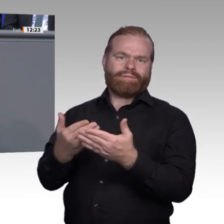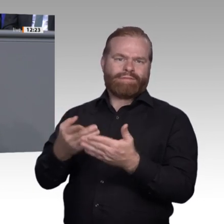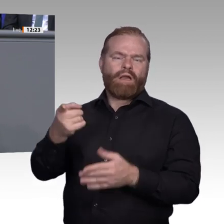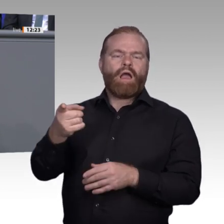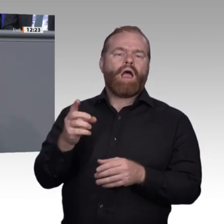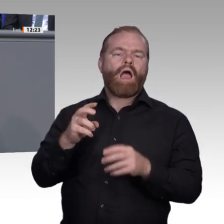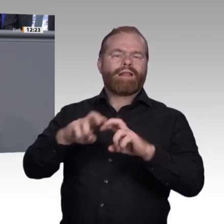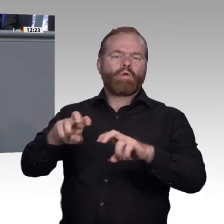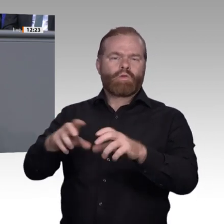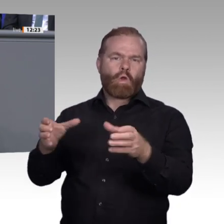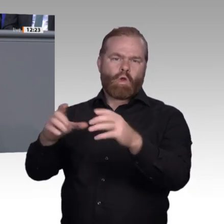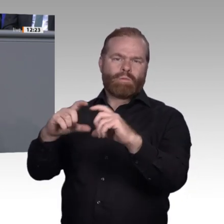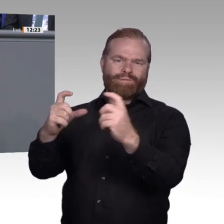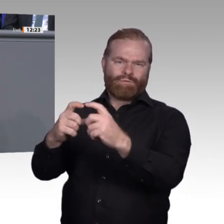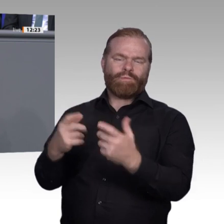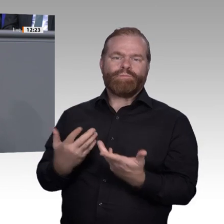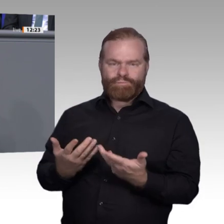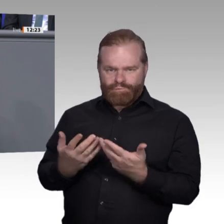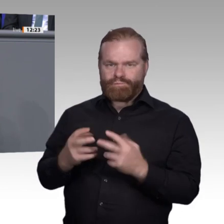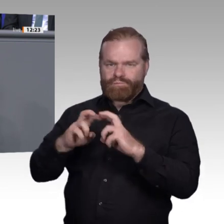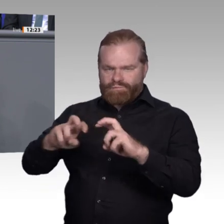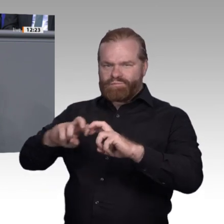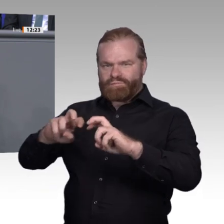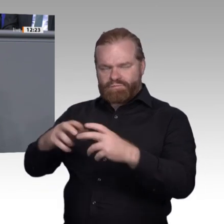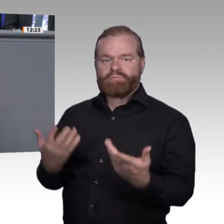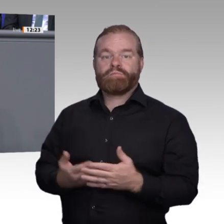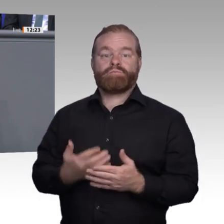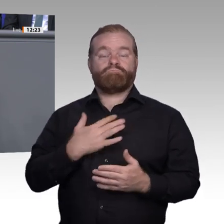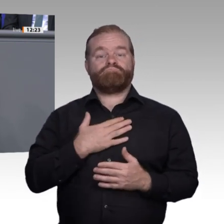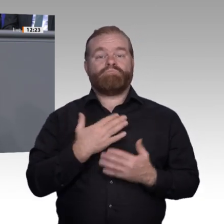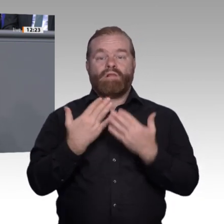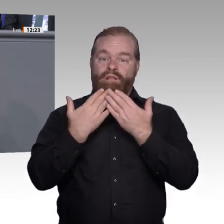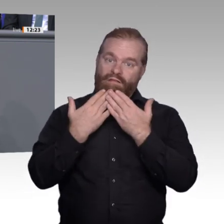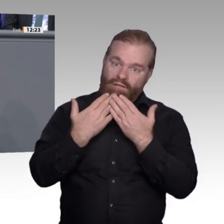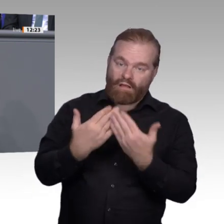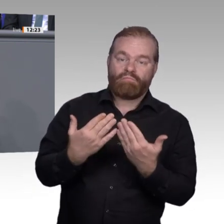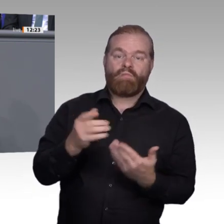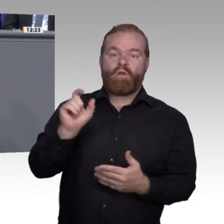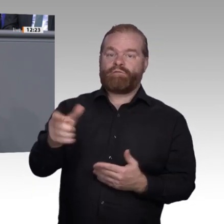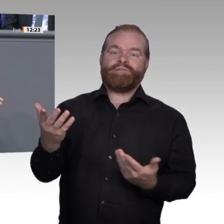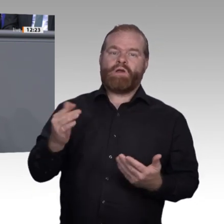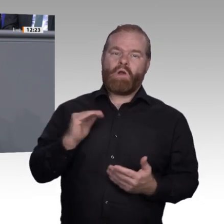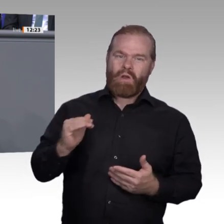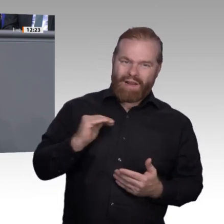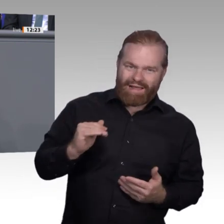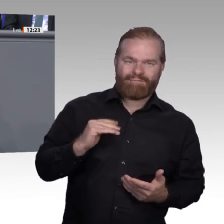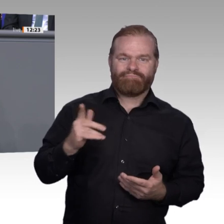meiner Projektgruppe aus den anderen Fraktionen und ganz besonders an den Kollegen Jens Brandenburg für seine großartige Sitzungsleitung. Vielen Dank dafür, Jens.